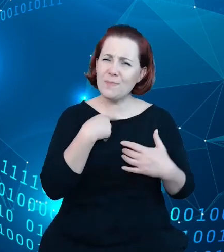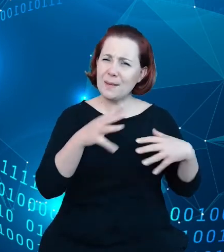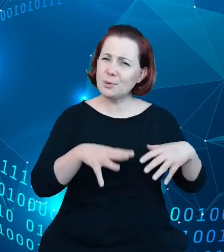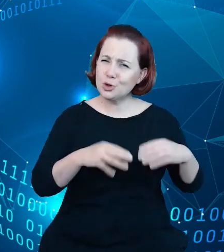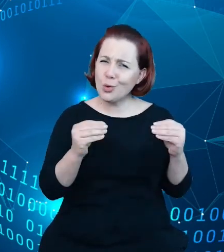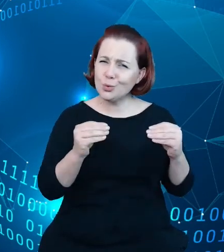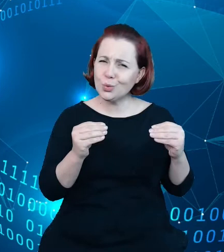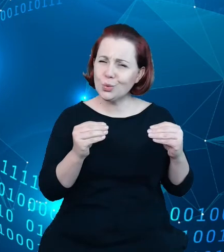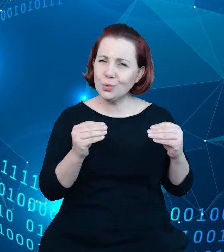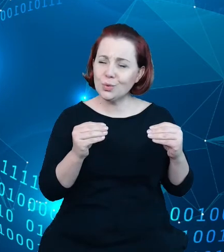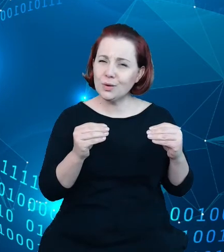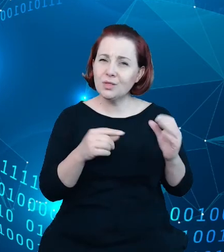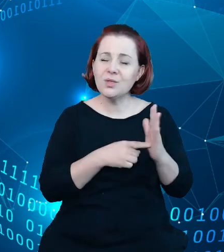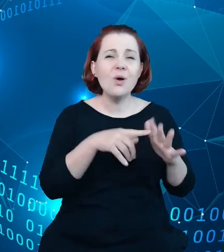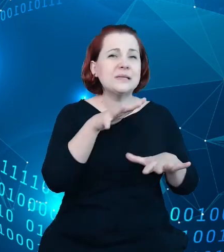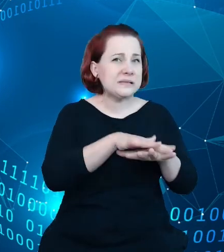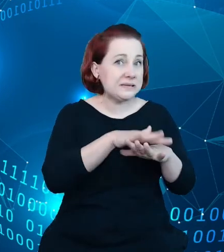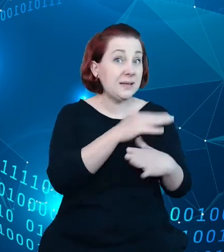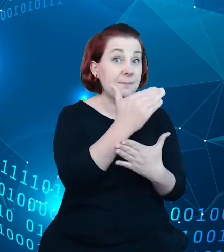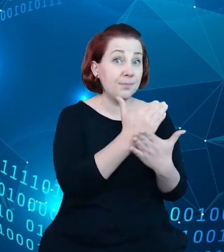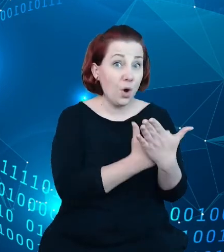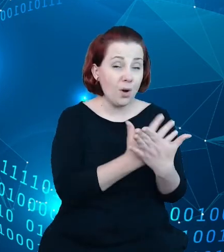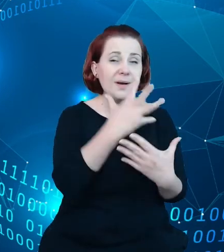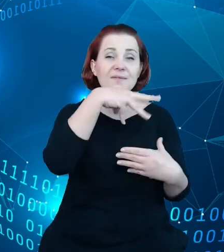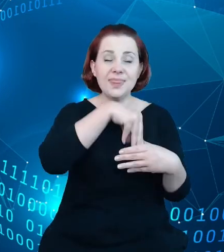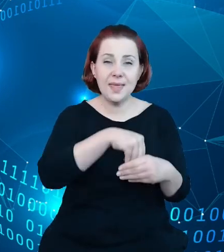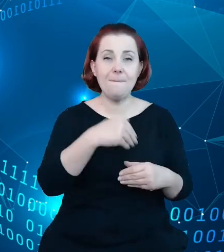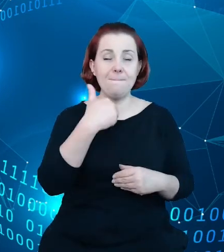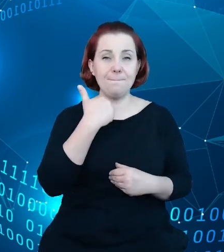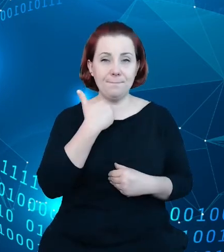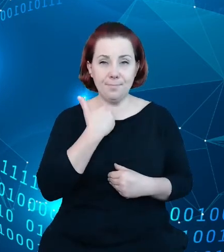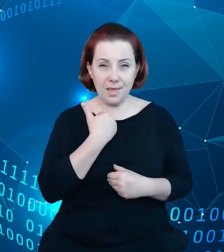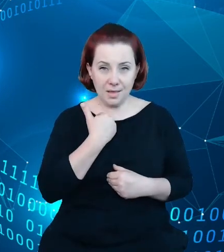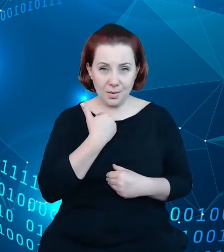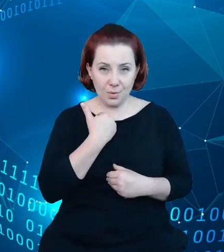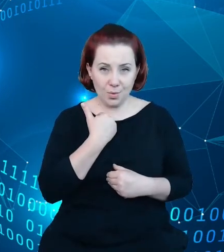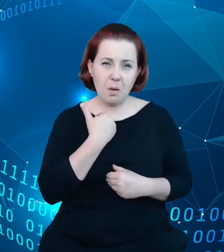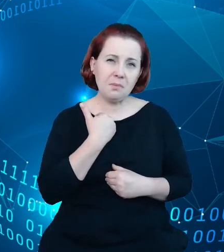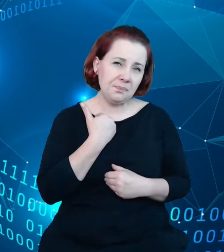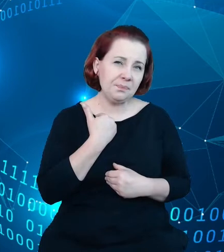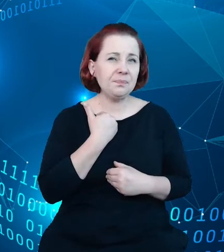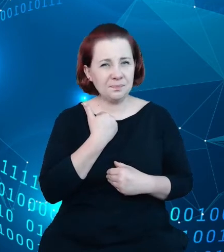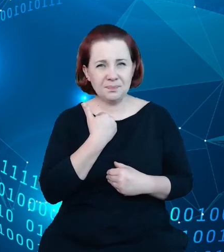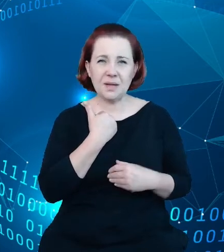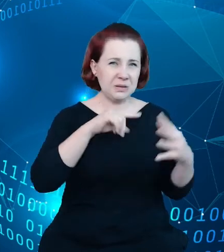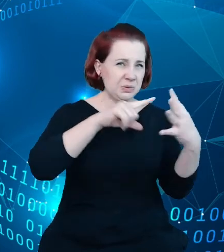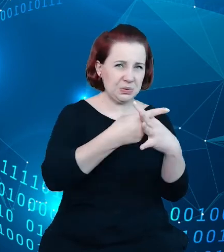sam system zawierał no dosyć znaczące luki w jakości tych danych i przez ostatnie